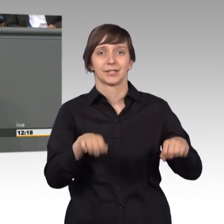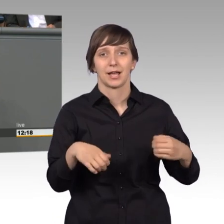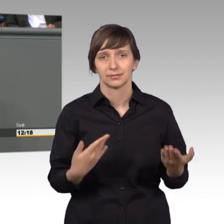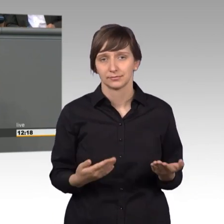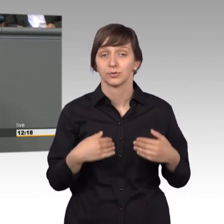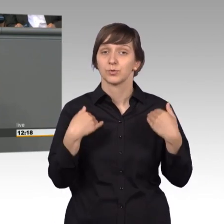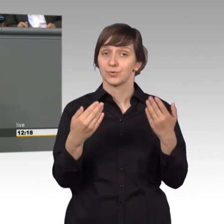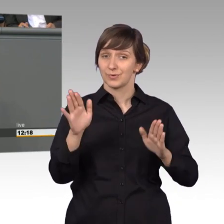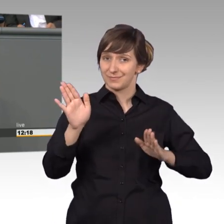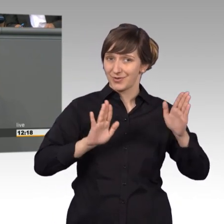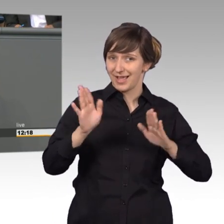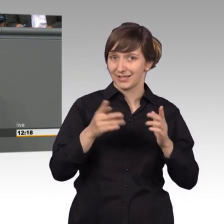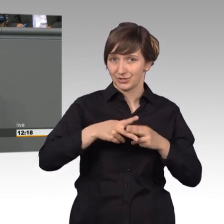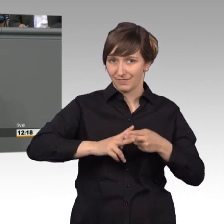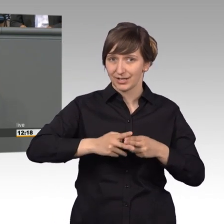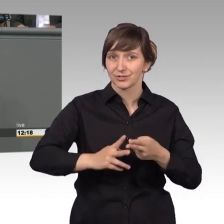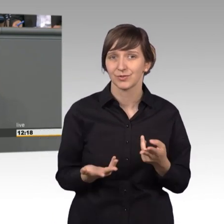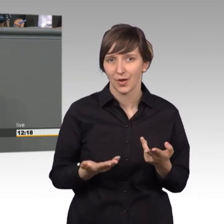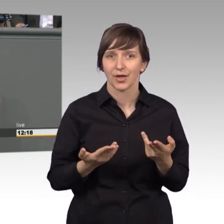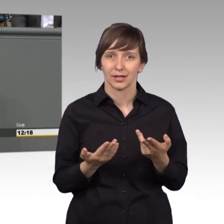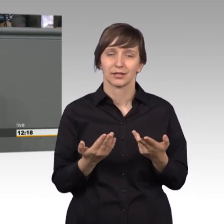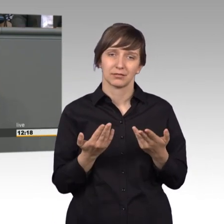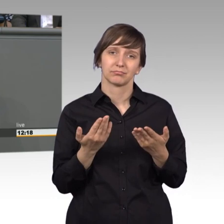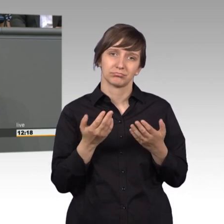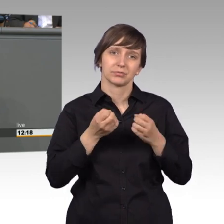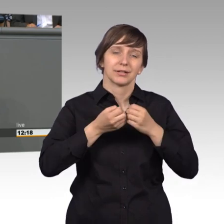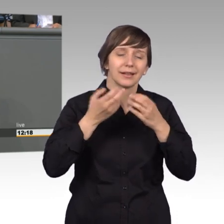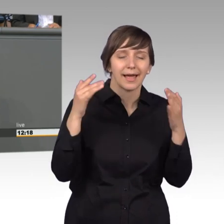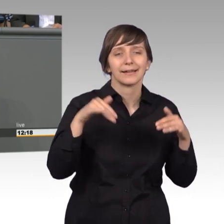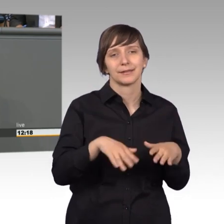Mittel ist trotz der hohen Anzahl von Petitionen, das wurde ja schon genannt,